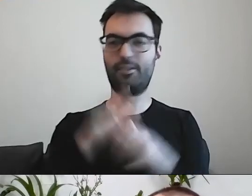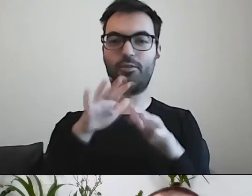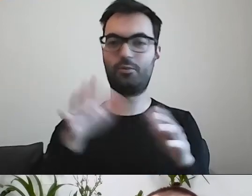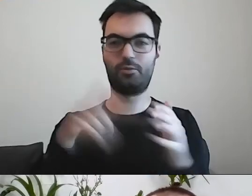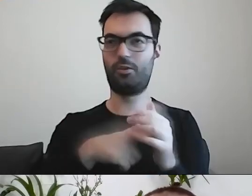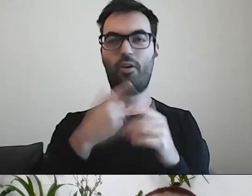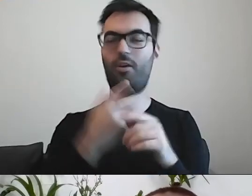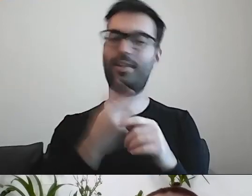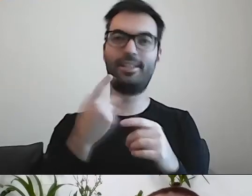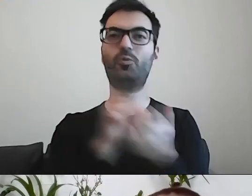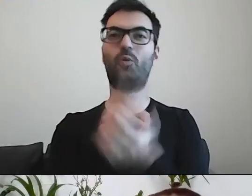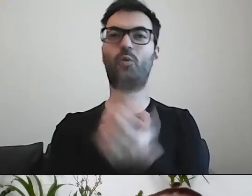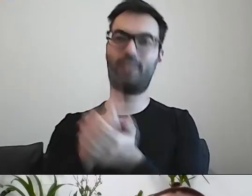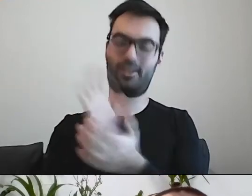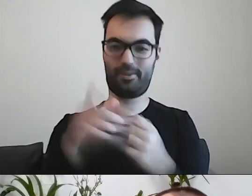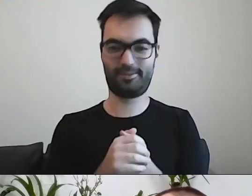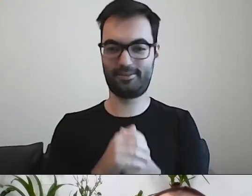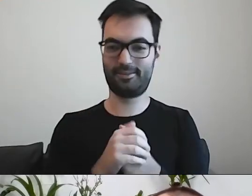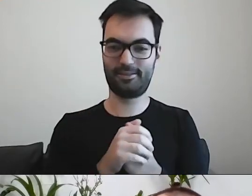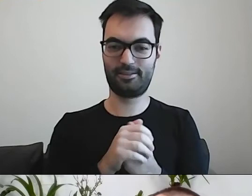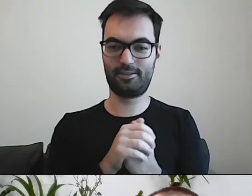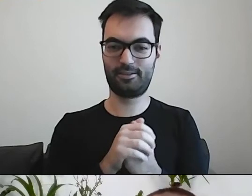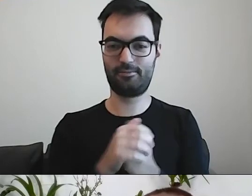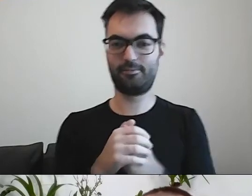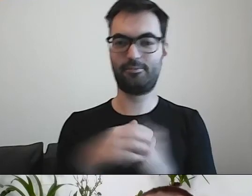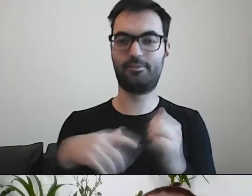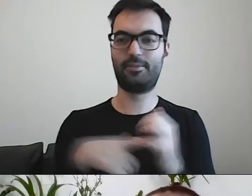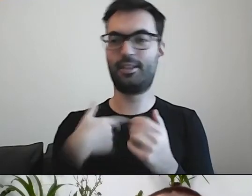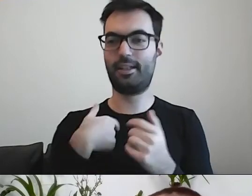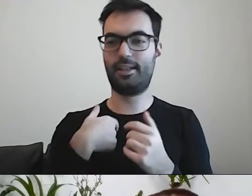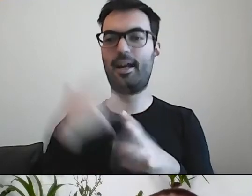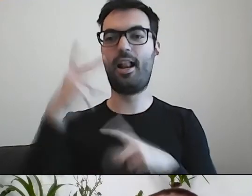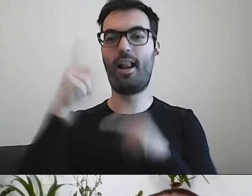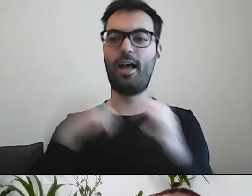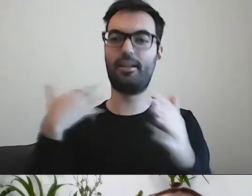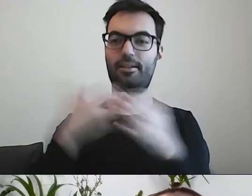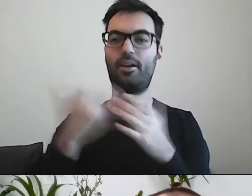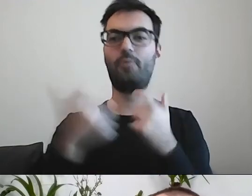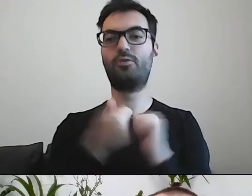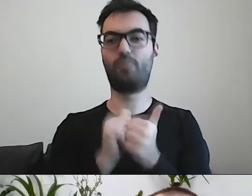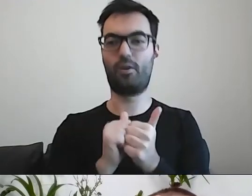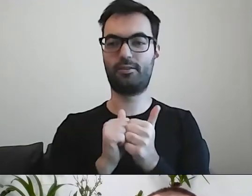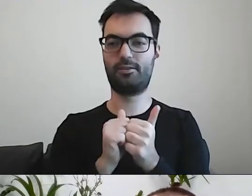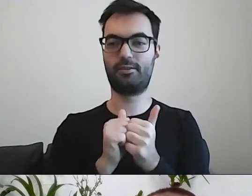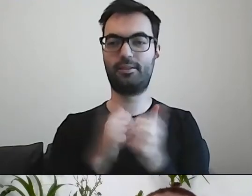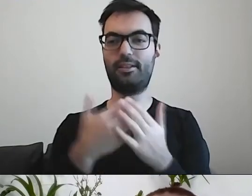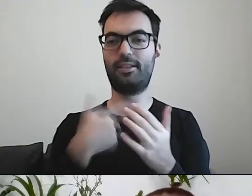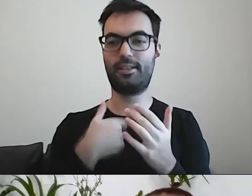Jak całe lata się zajmowałem sportem. Miałem przyjemność być osobiście